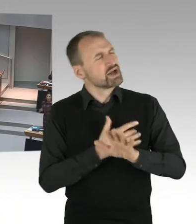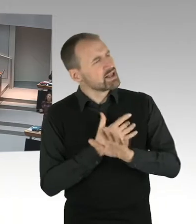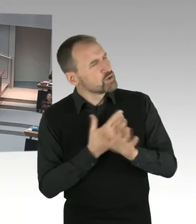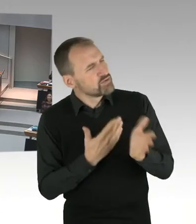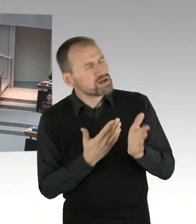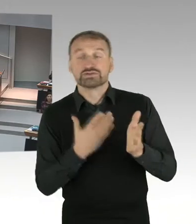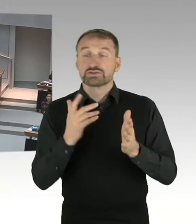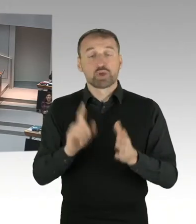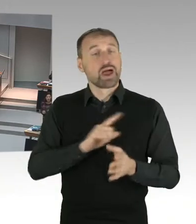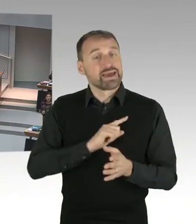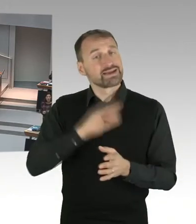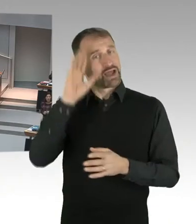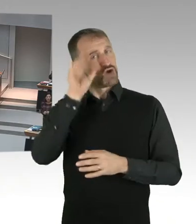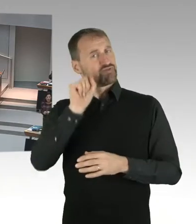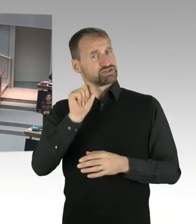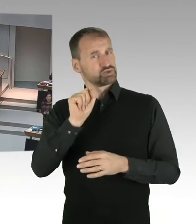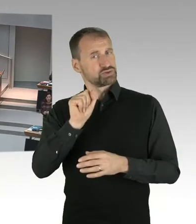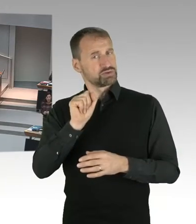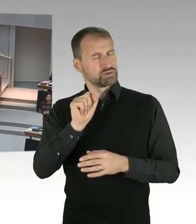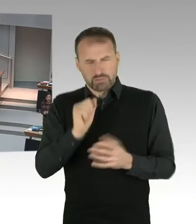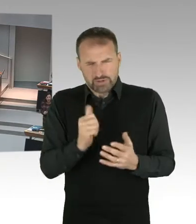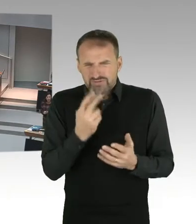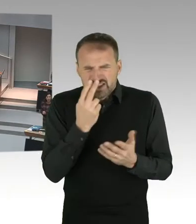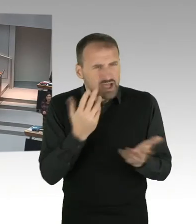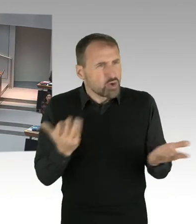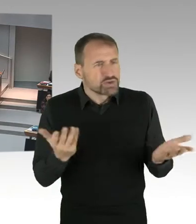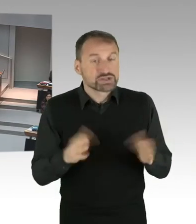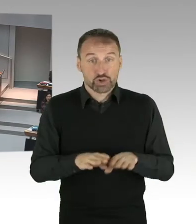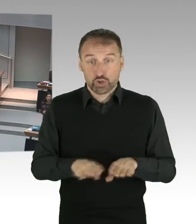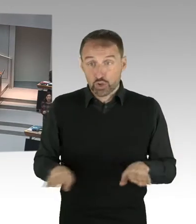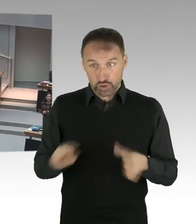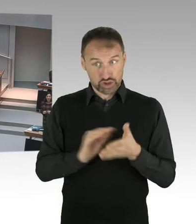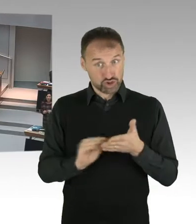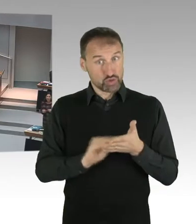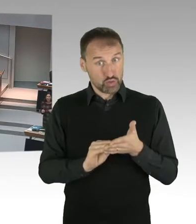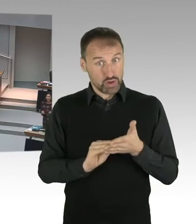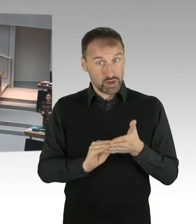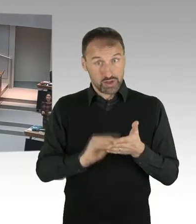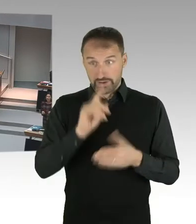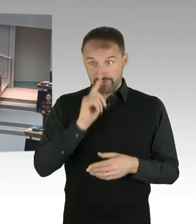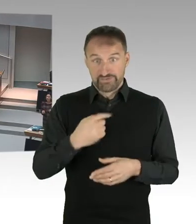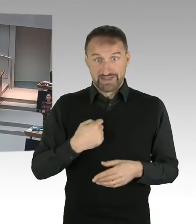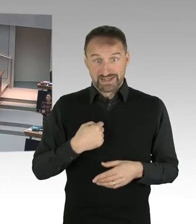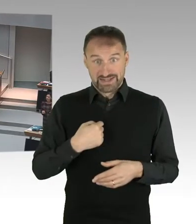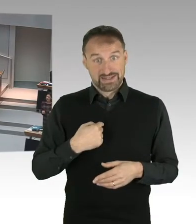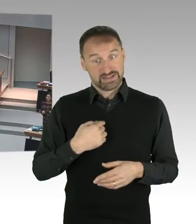wenn ich ein Kind habe, wo eine Familie entschieden hat, dass ihre Kinder kein Kopftuch tragen?